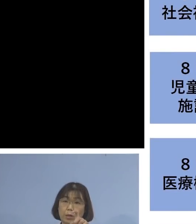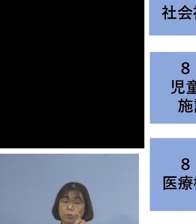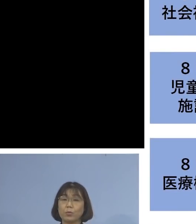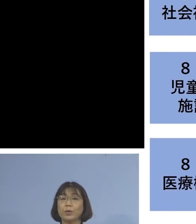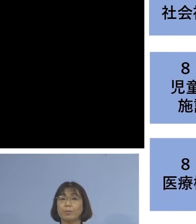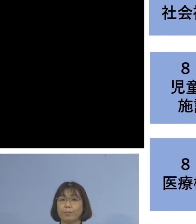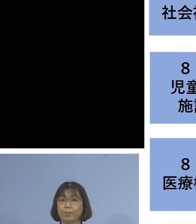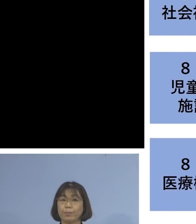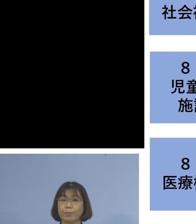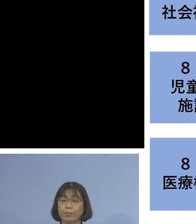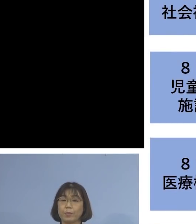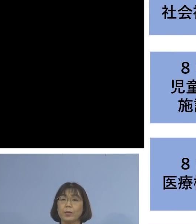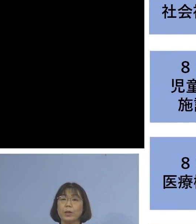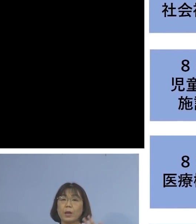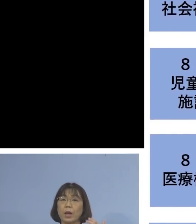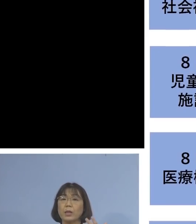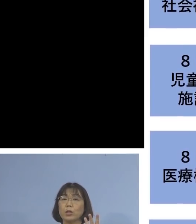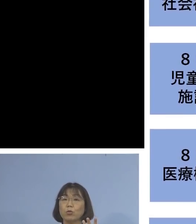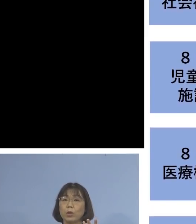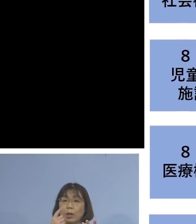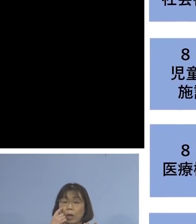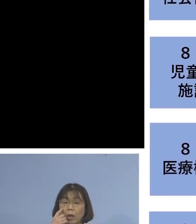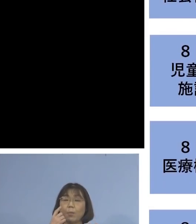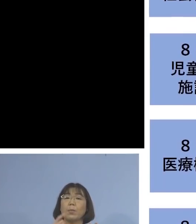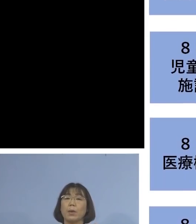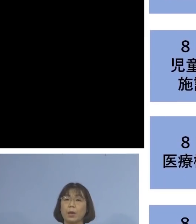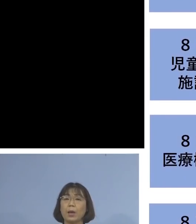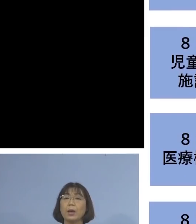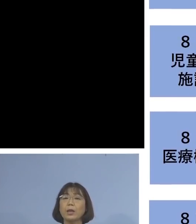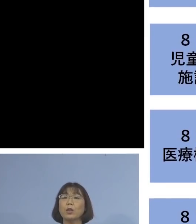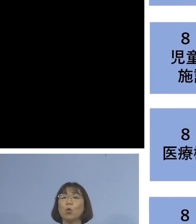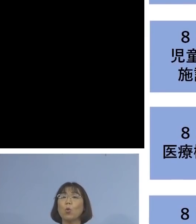次に、「83例目医療機関関連」 につきましては